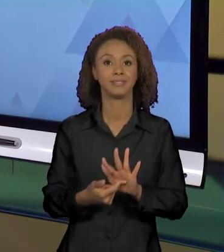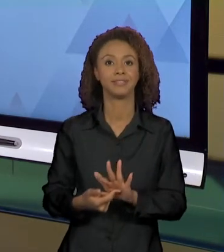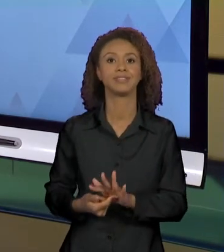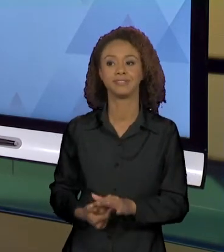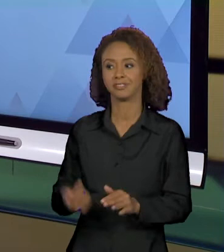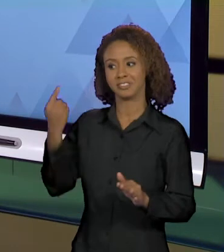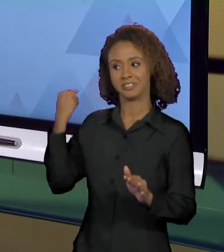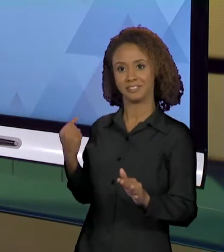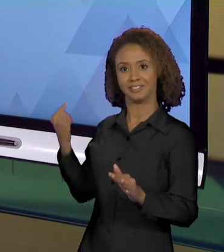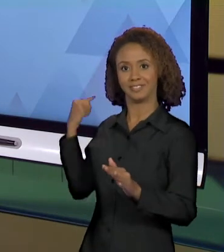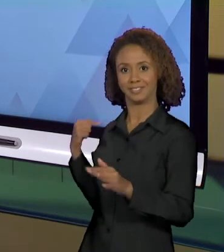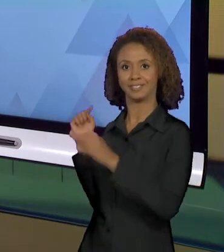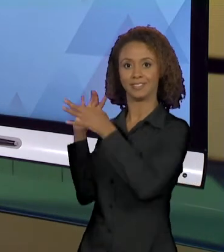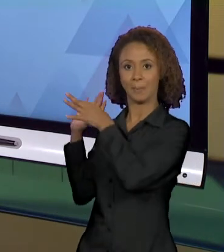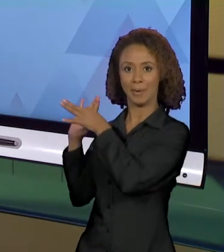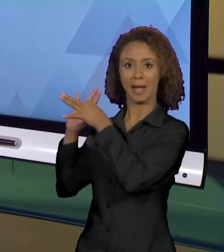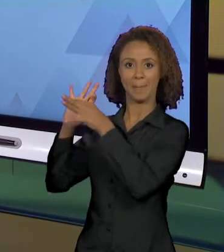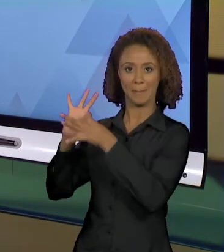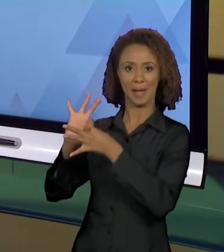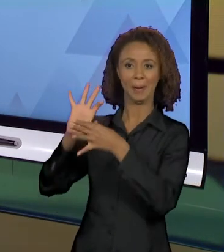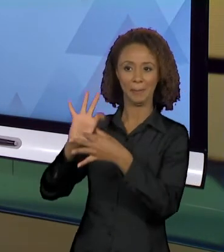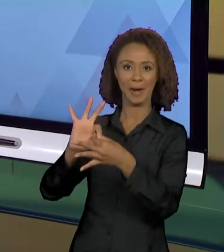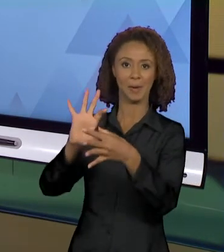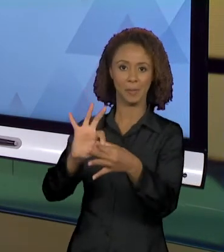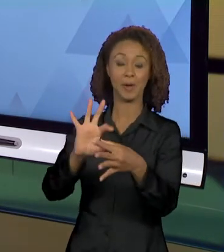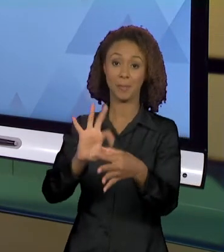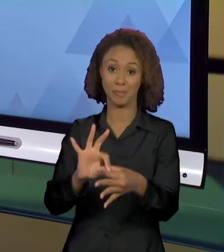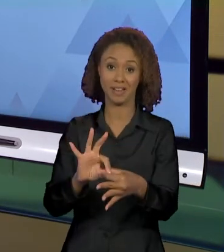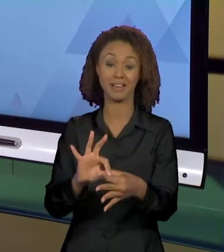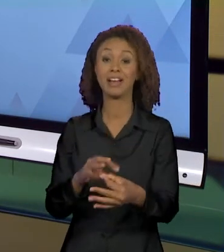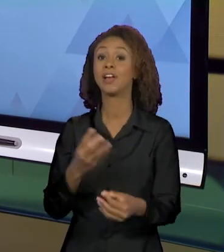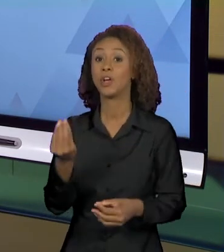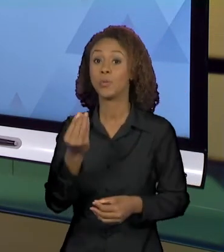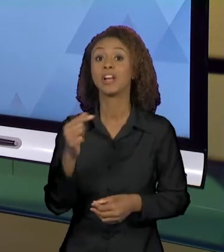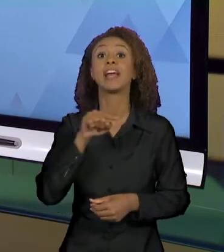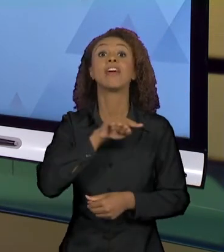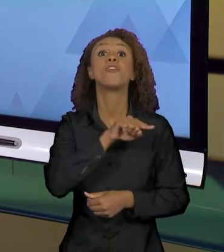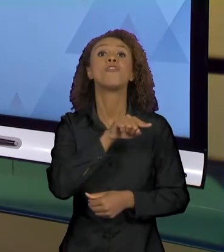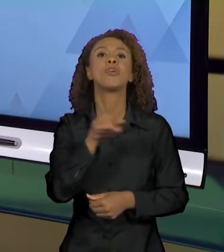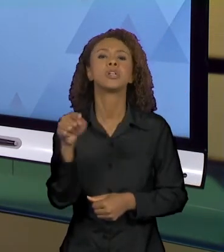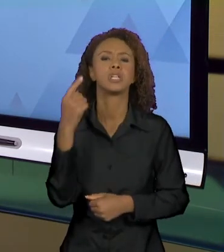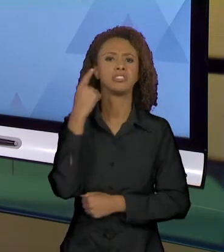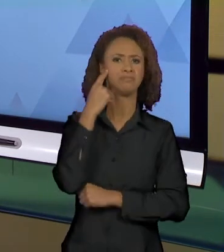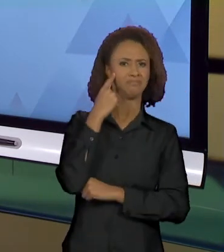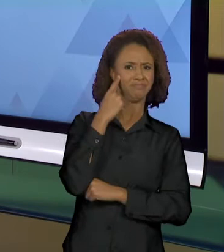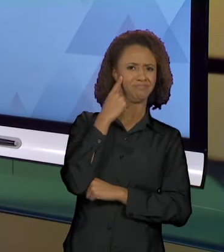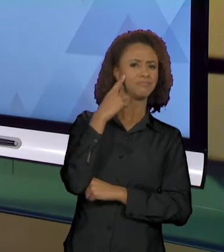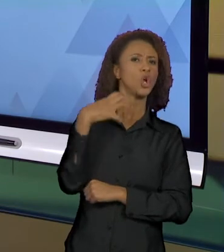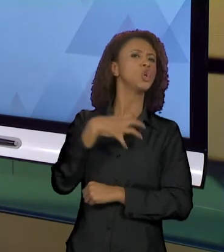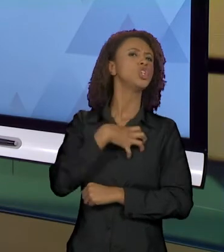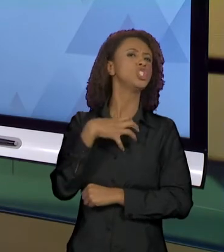VIMOS NA AULA ANTERIOR PRA QUE VOCÊS DUVIDEM DESSA TRANSPARÊNCIA DA LINGUAGEM, PARA QUE VOCÊS